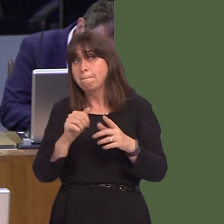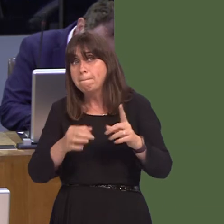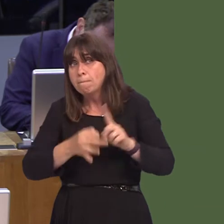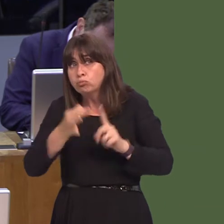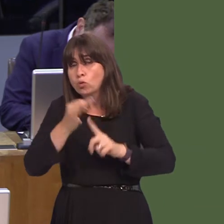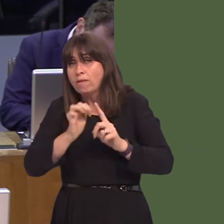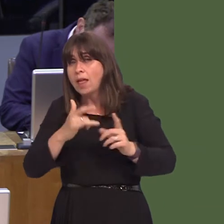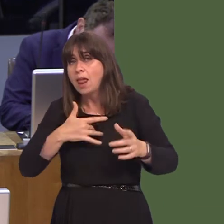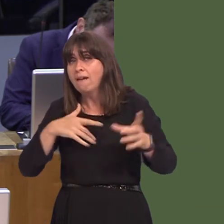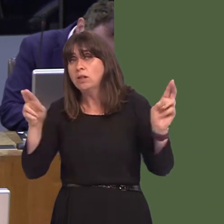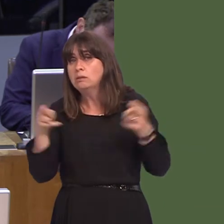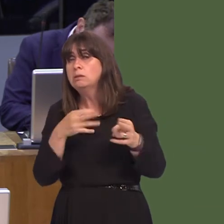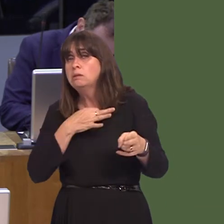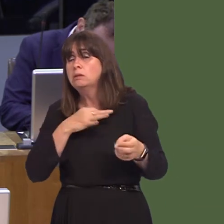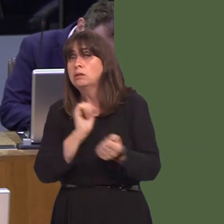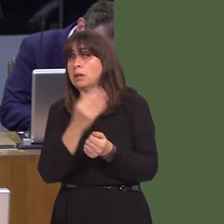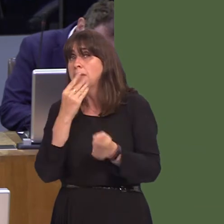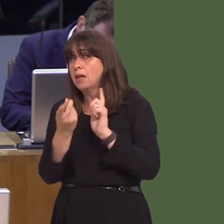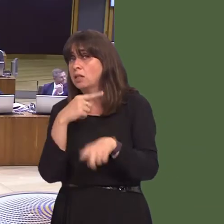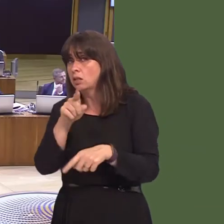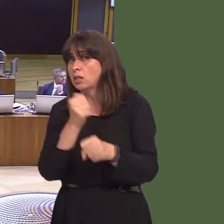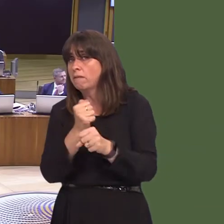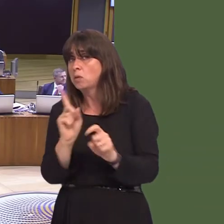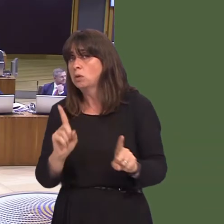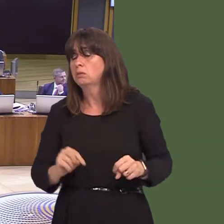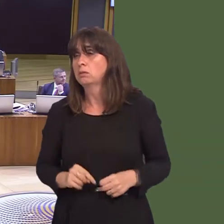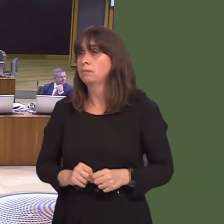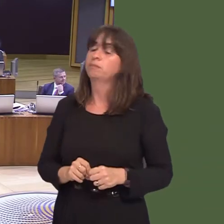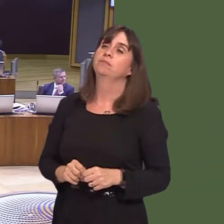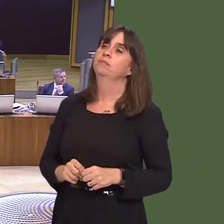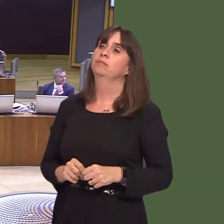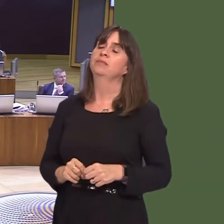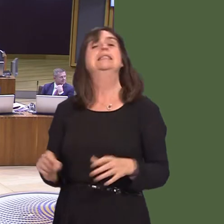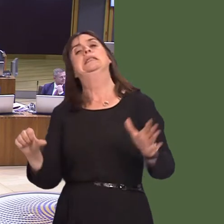can you please answer those questions? Carwyn Jones AM: Well, it is tricky, because